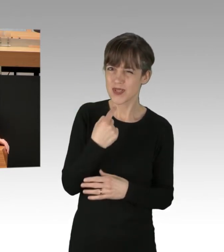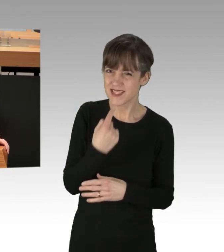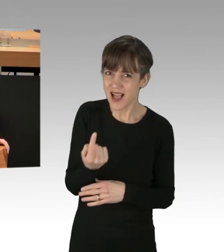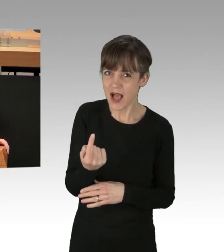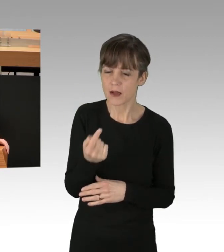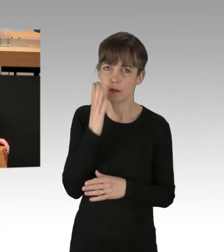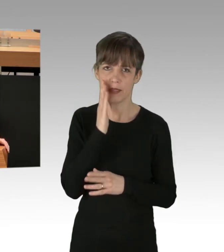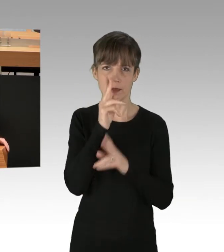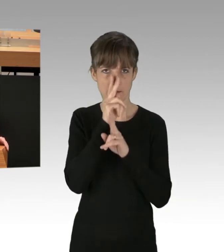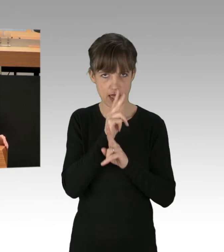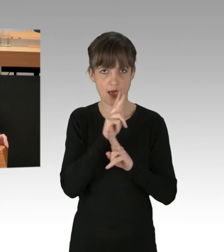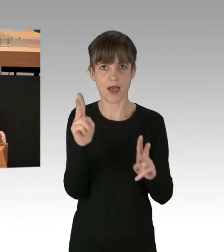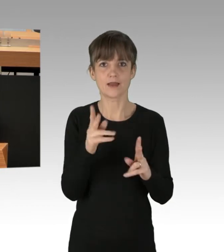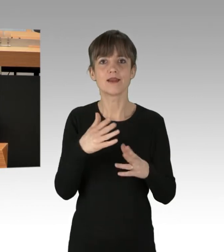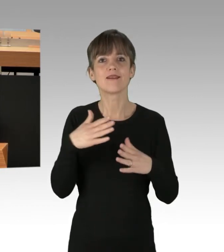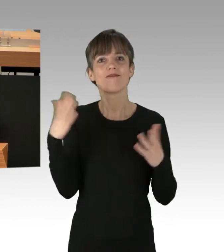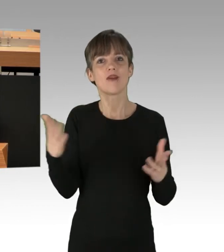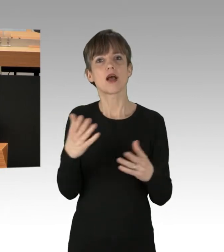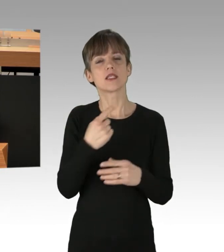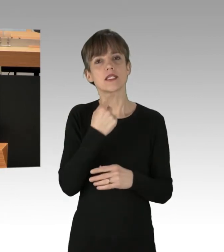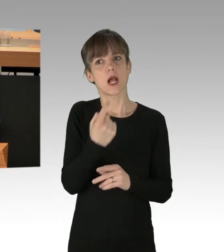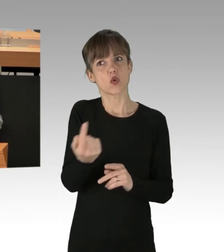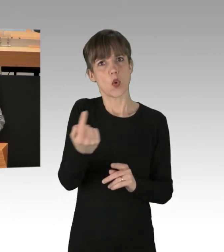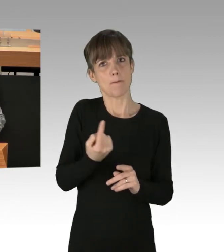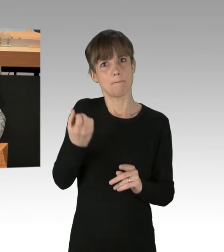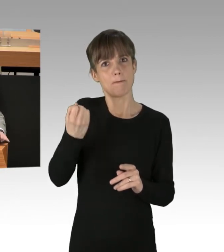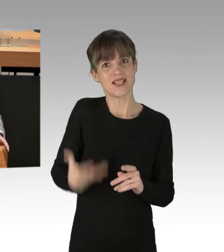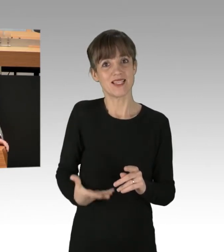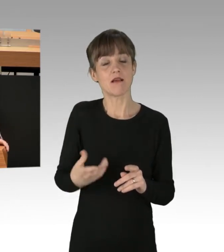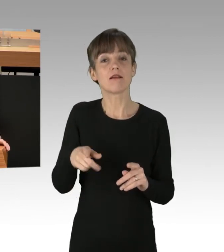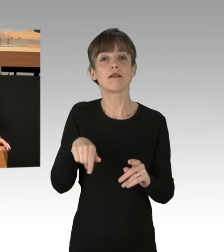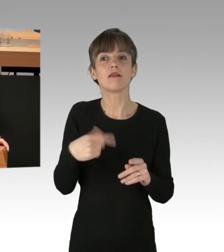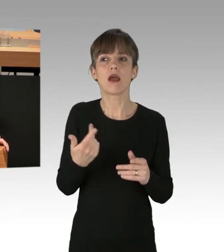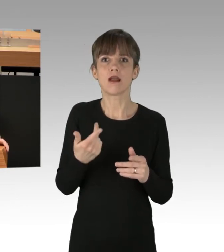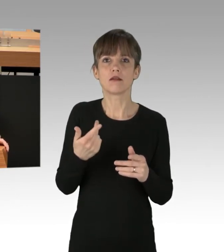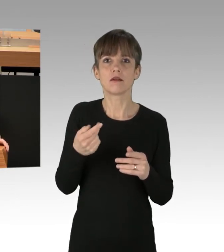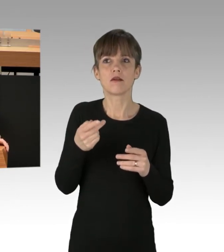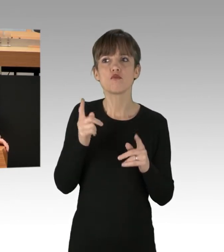dass das, was man in Aussicht stellt, auch im Rahmen eines Rechtsstaats realisierbar ist. Ich kann es nicht hinnehmen ...